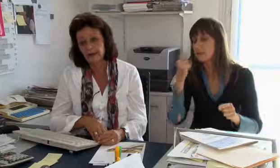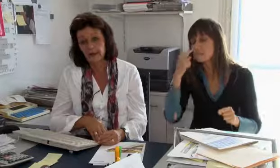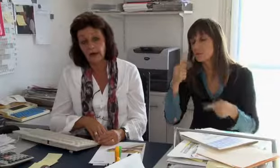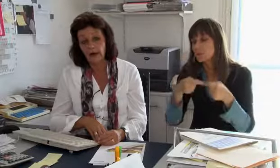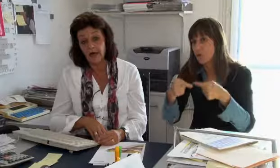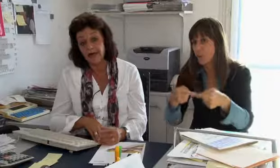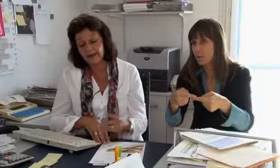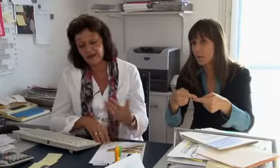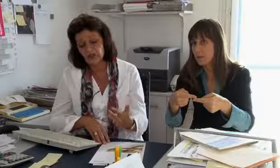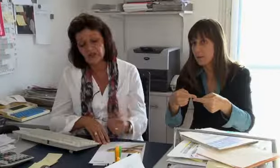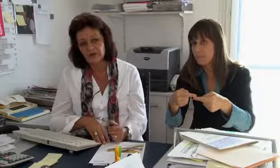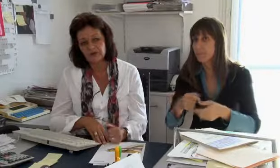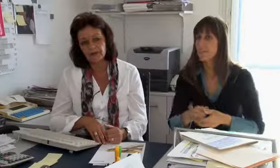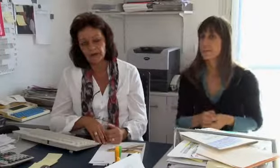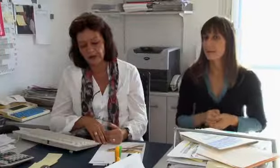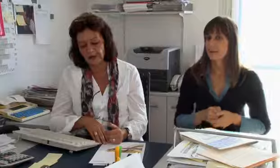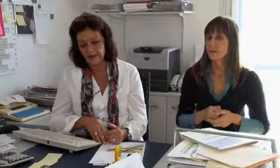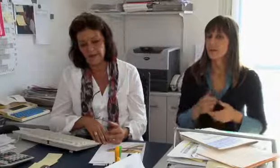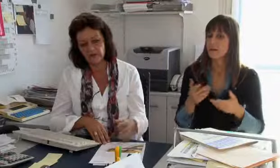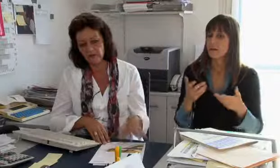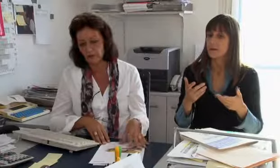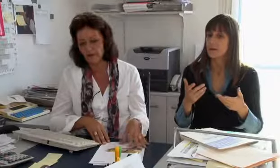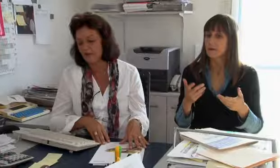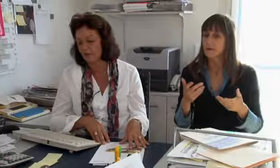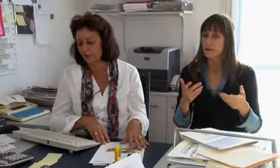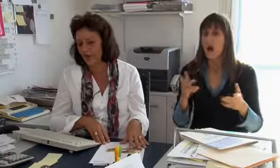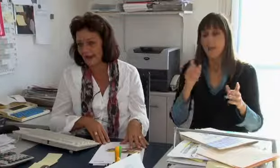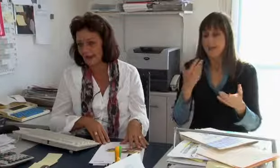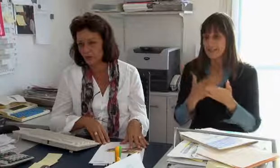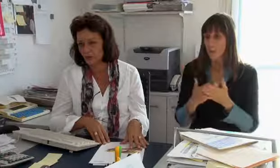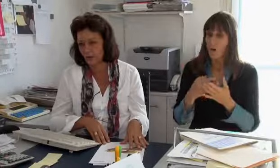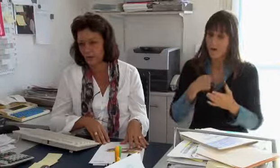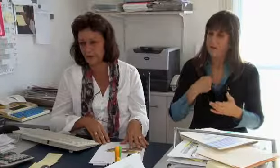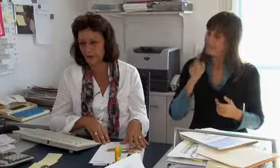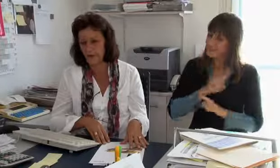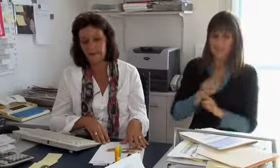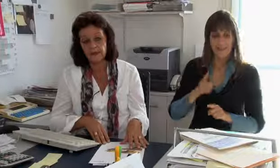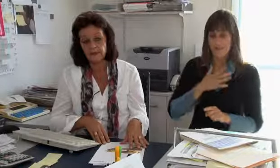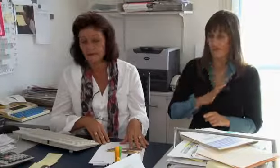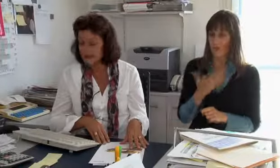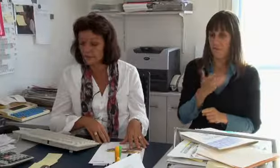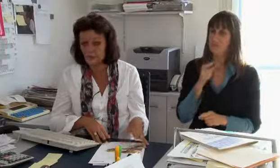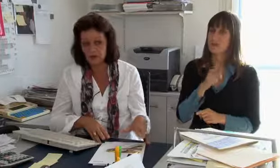das wissen wir noch nicht, das schauen wir später noch an. Es ist jedoch so, das wir nicht möchten